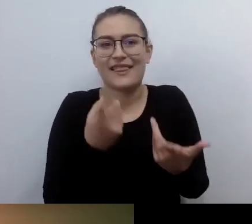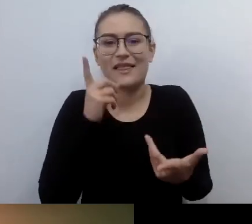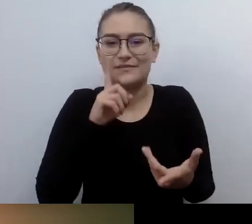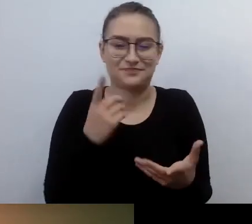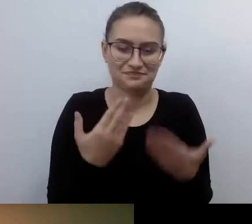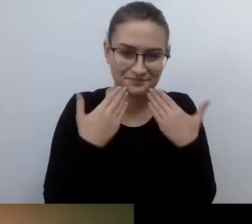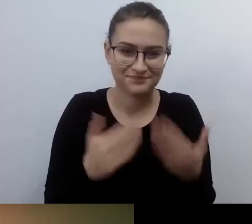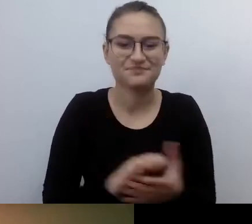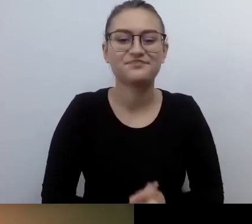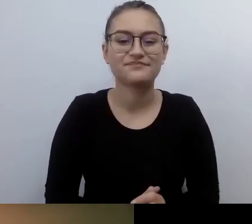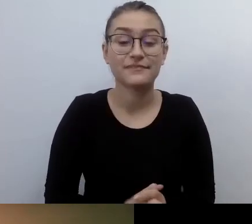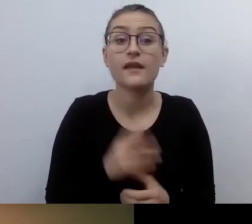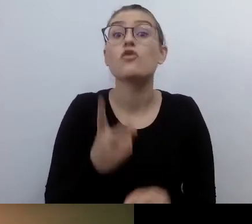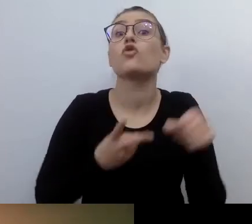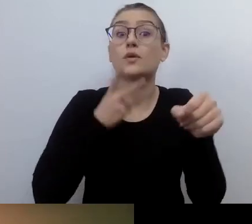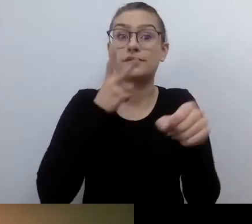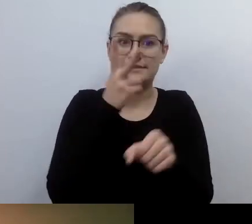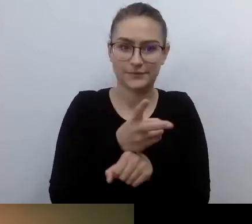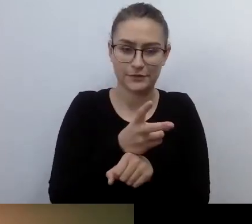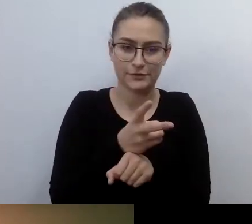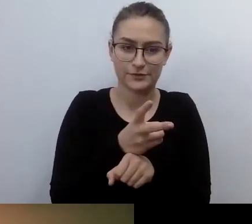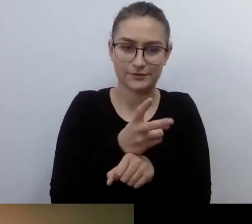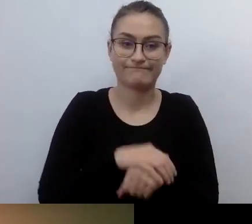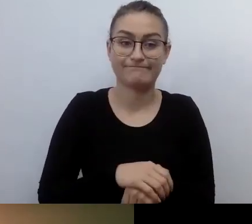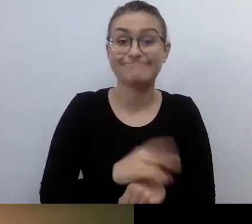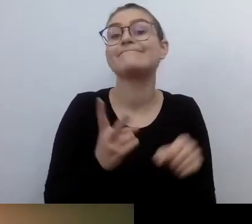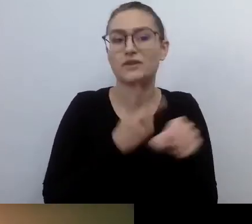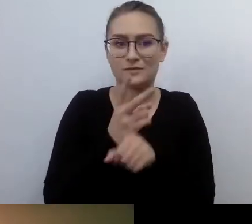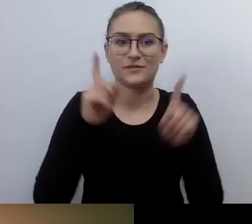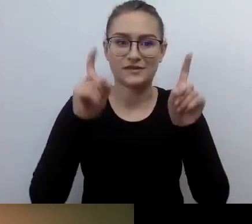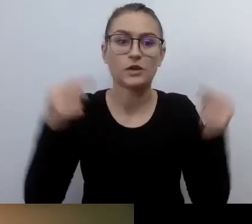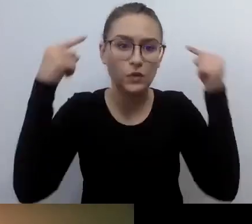Tak, dostępność zaczyna się w głowie i w serduchu.